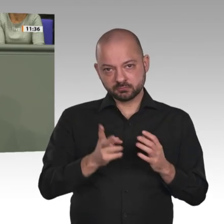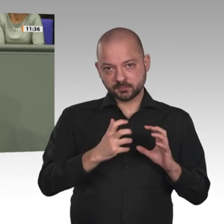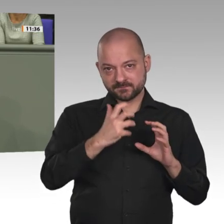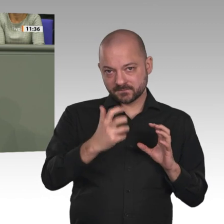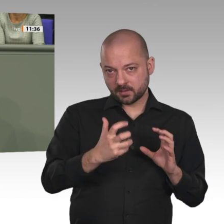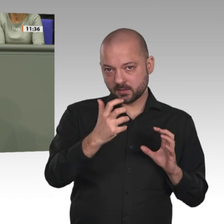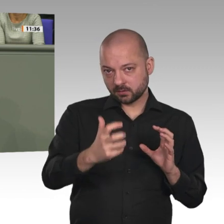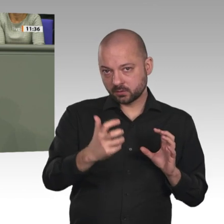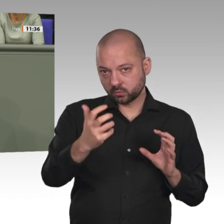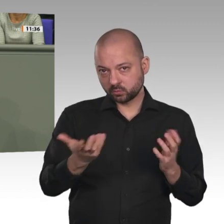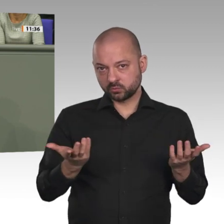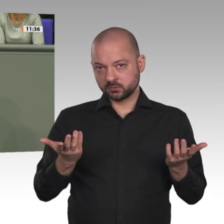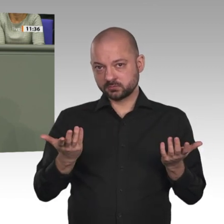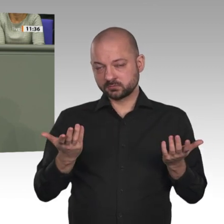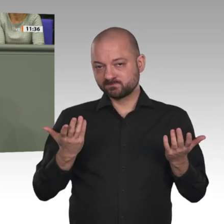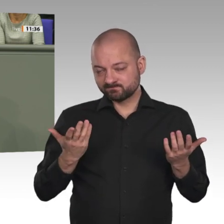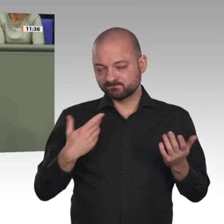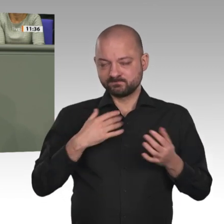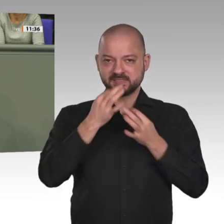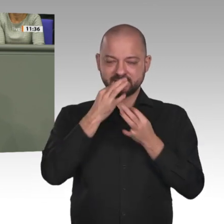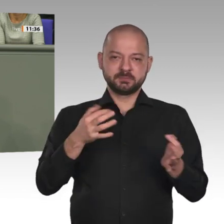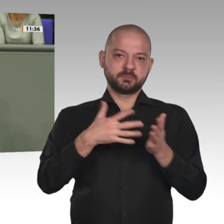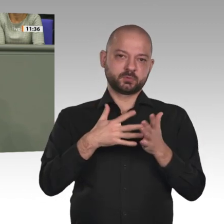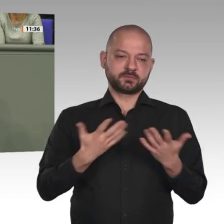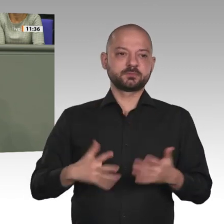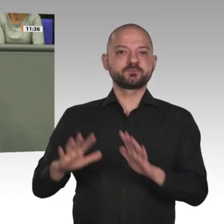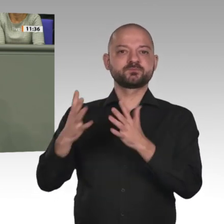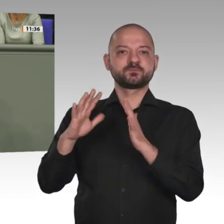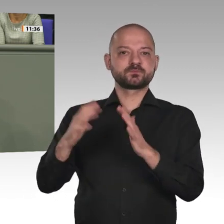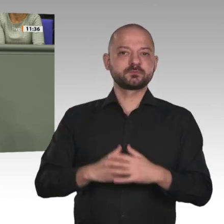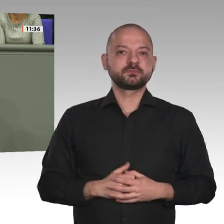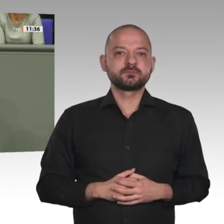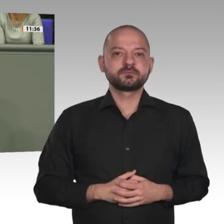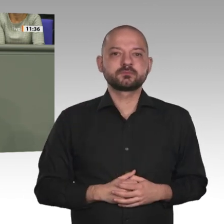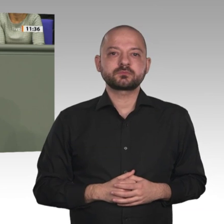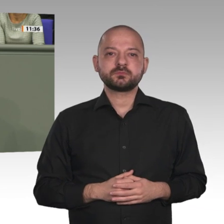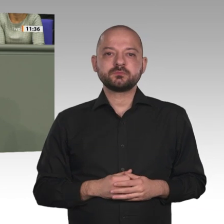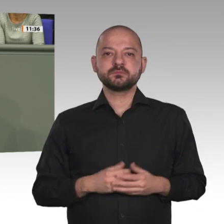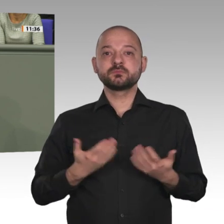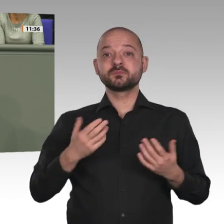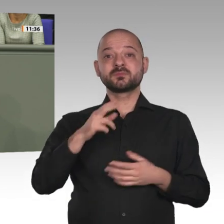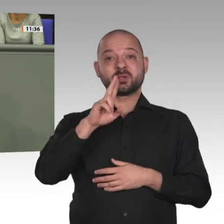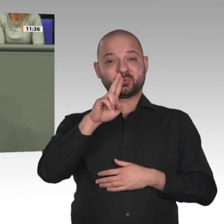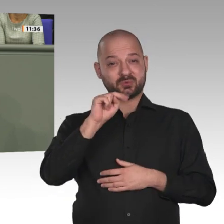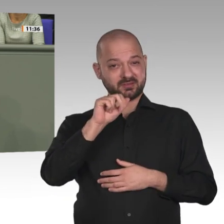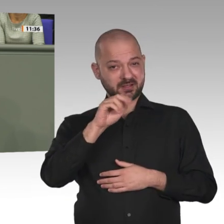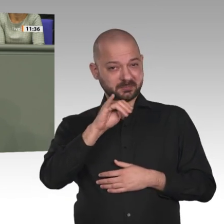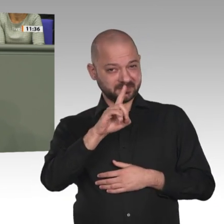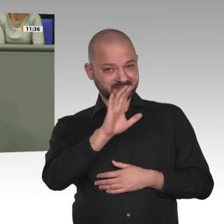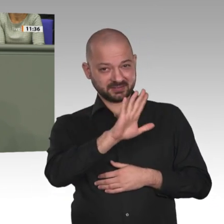in dem schon eine halbe Million Menschen umgebracht wurden. Im Laufe der Zeit sind